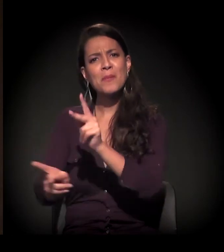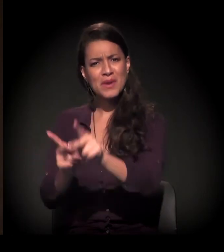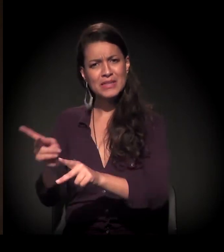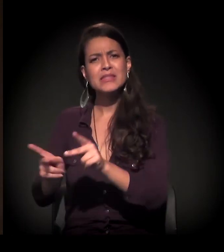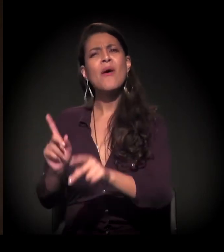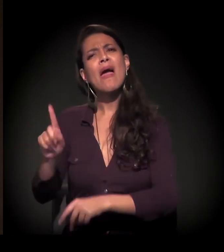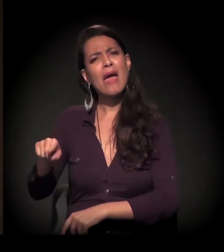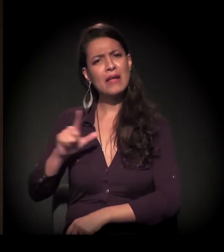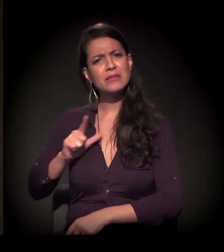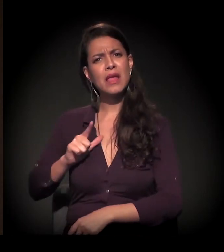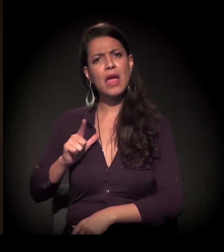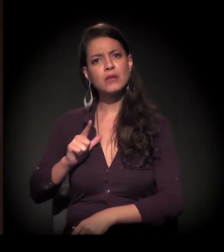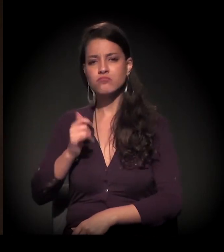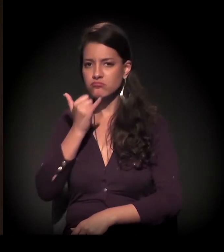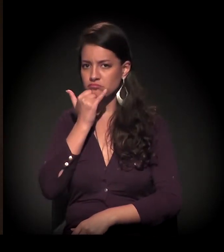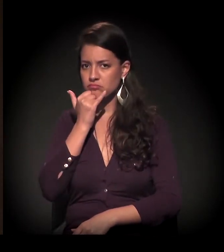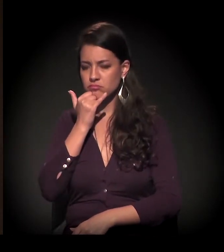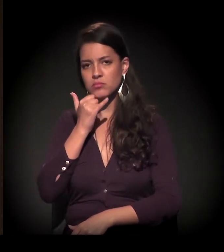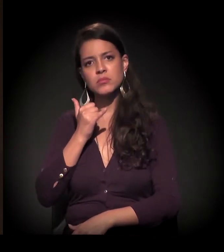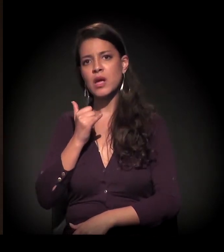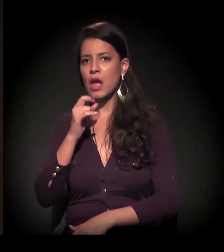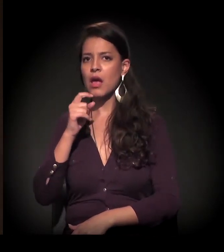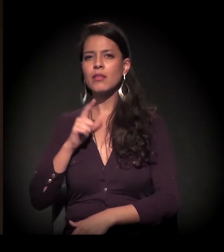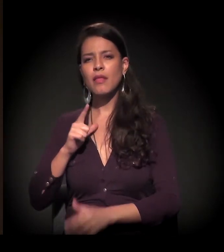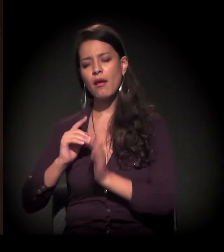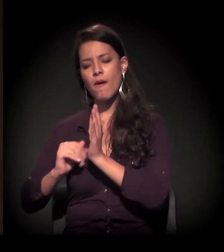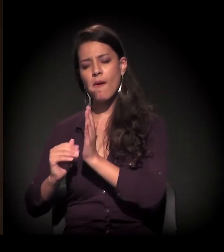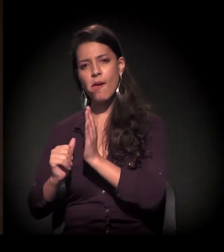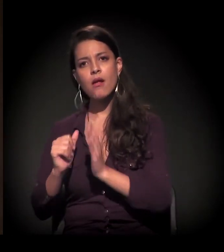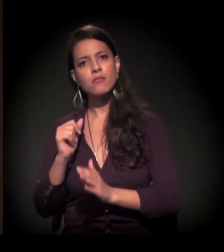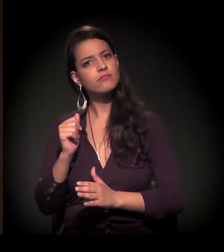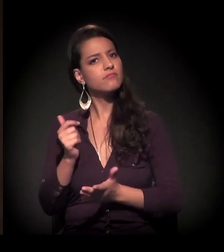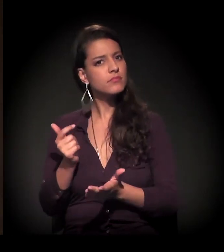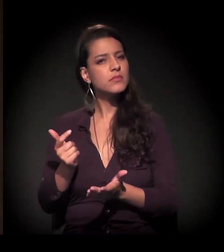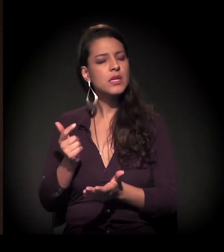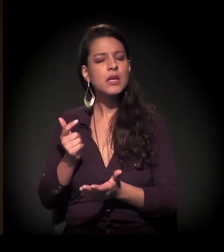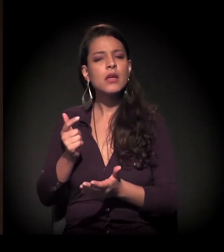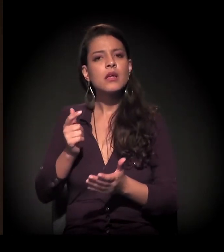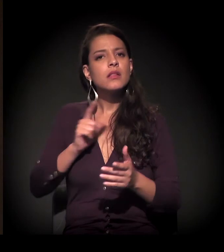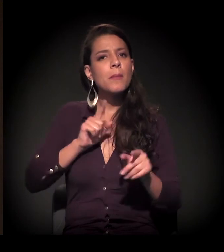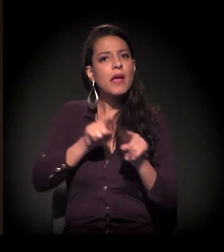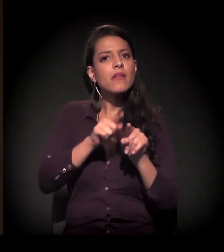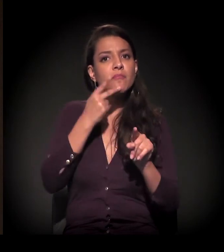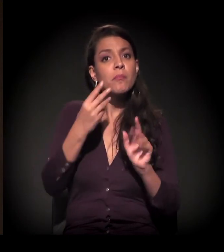Colocam no plano de meta e depois não constroem. E as casas são feitas pelas mãos do povo.